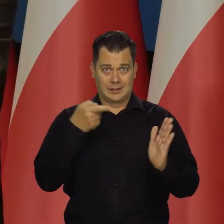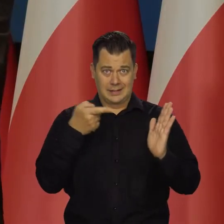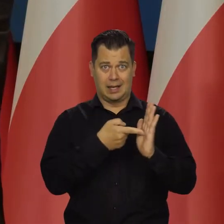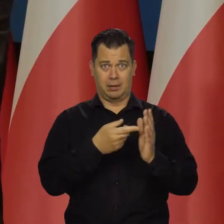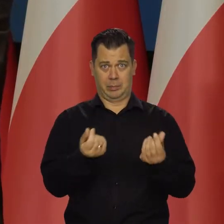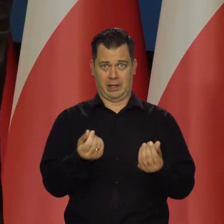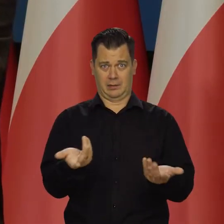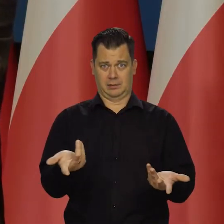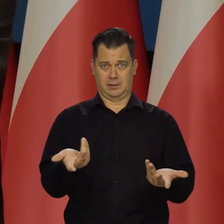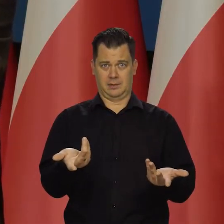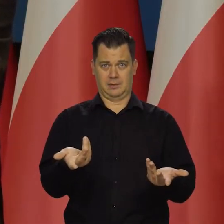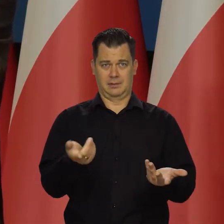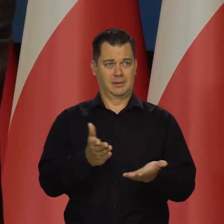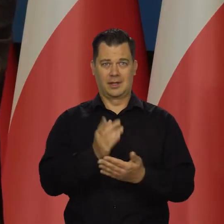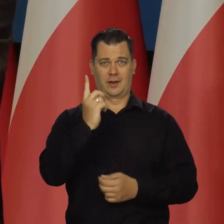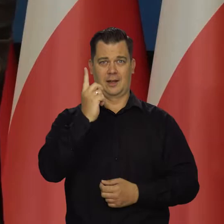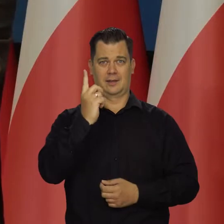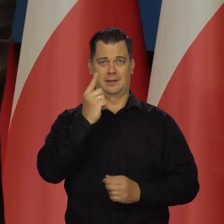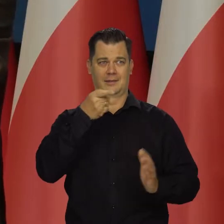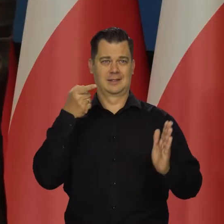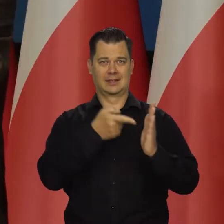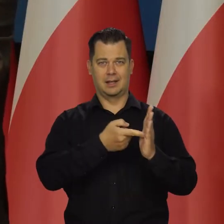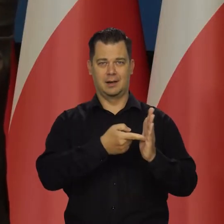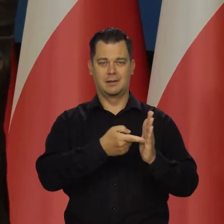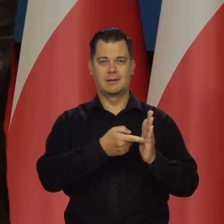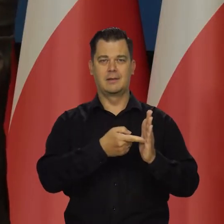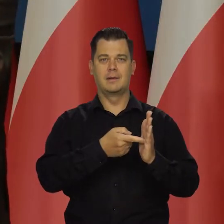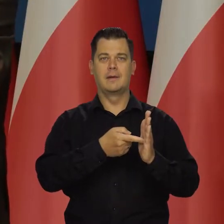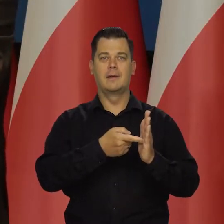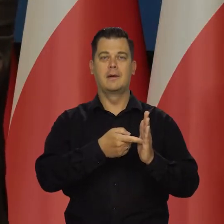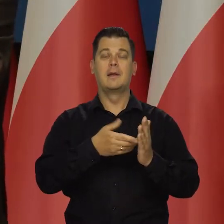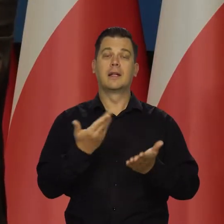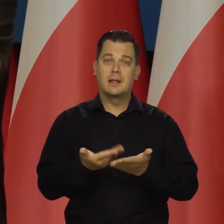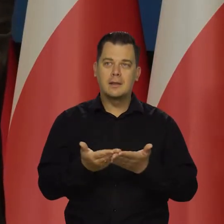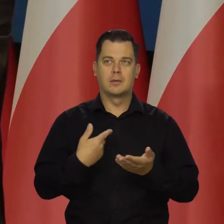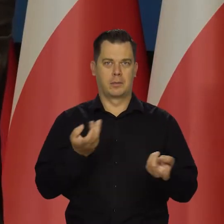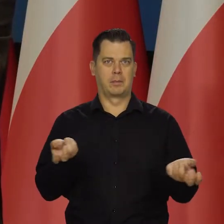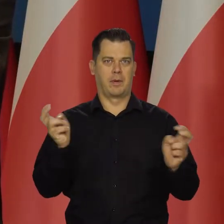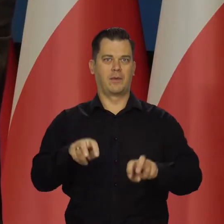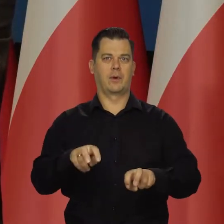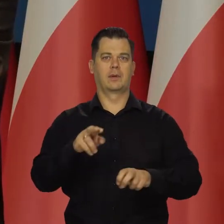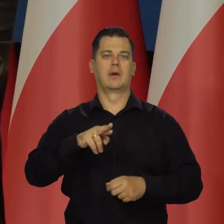To jest jedyne zainteresowanie główne i za to dostają pieniądze.